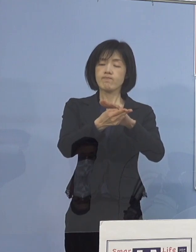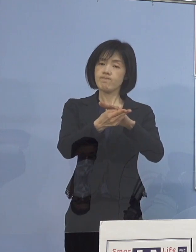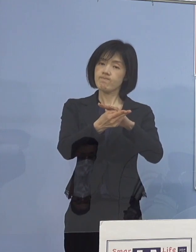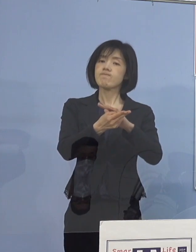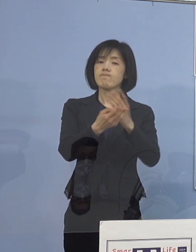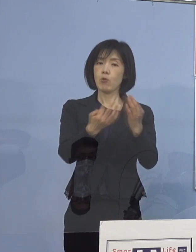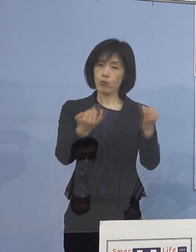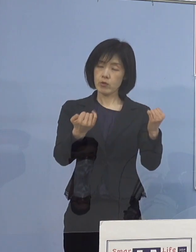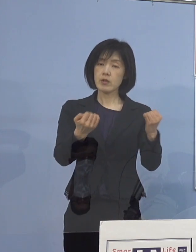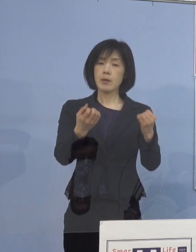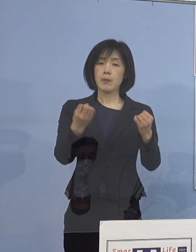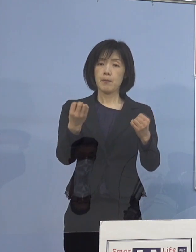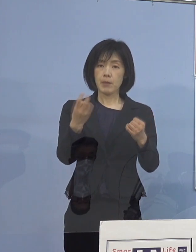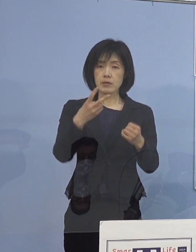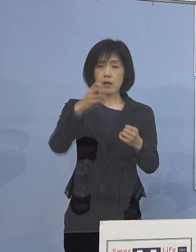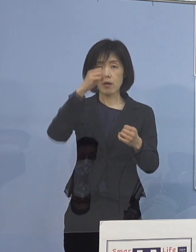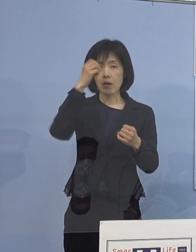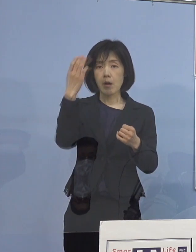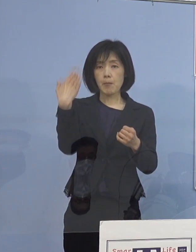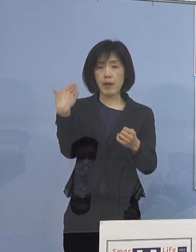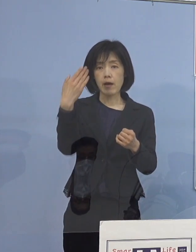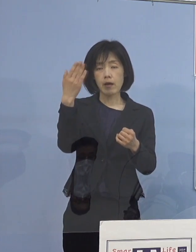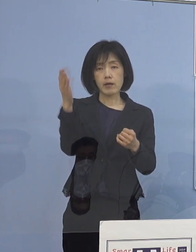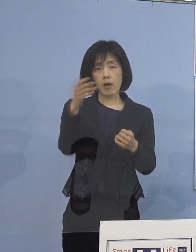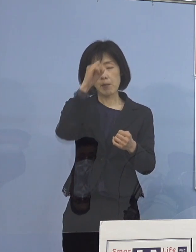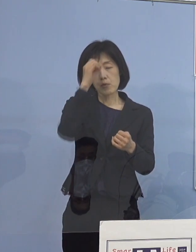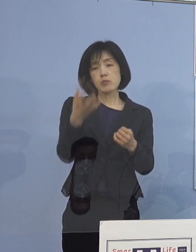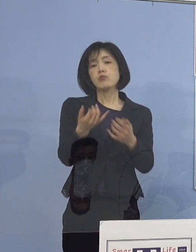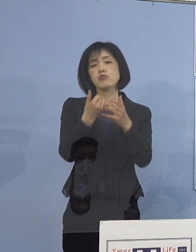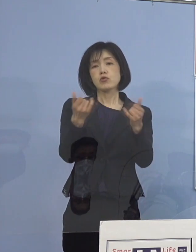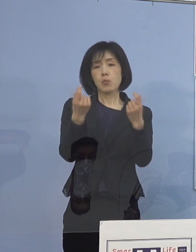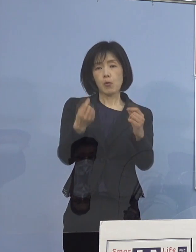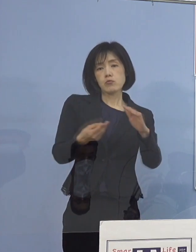あるいは基礎疾患のある人と 一番ケアをしなければいけない